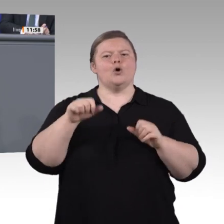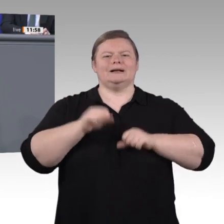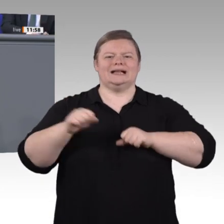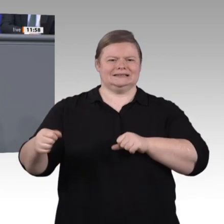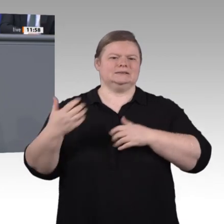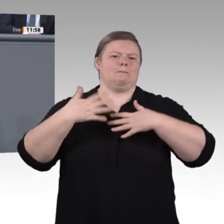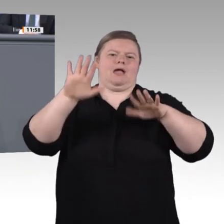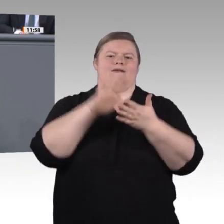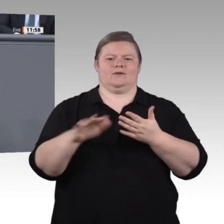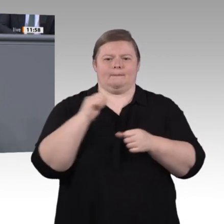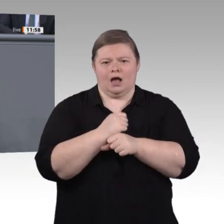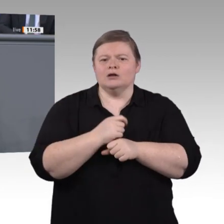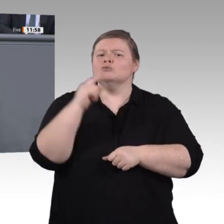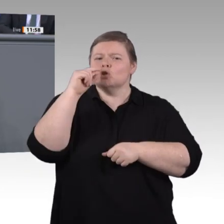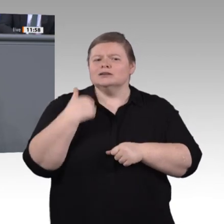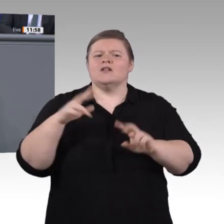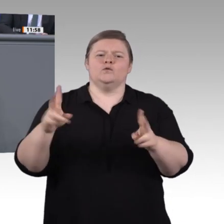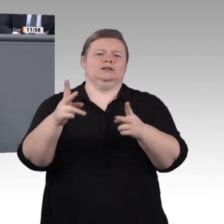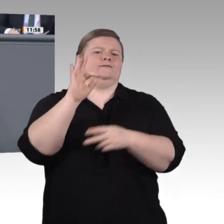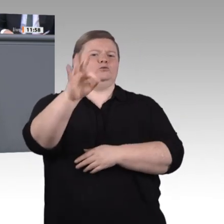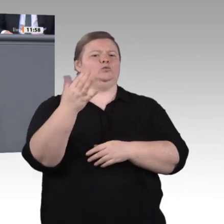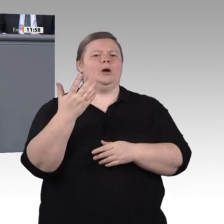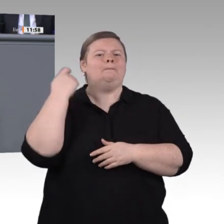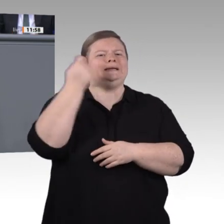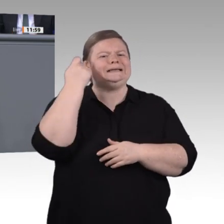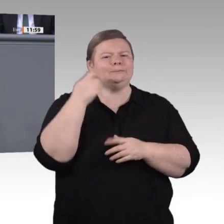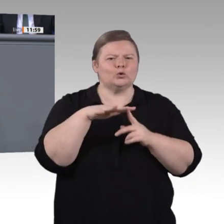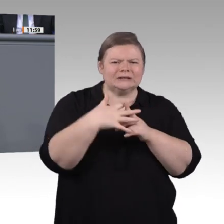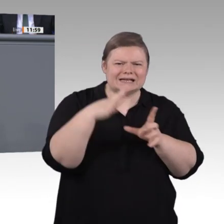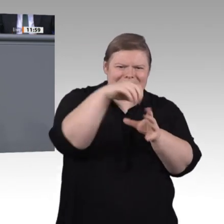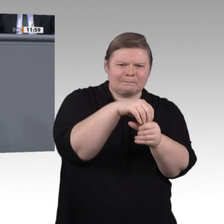von morgen werden wir nicht mit den Denkschablonen von gestern bewältigen können. Interaktive